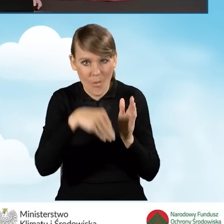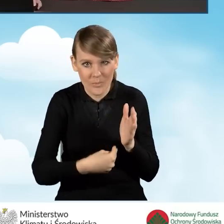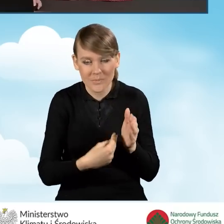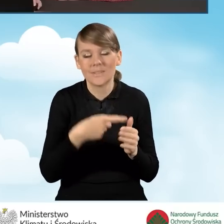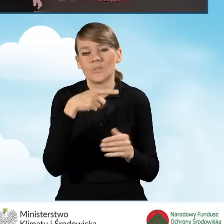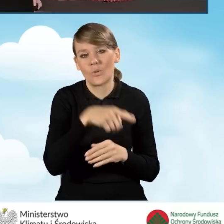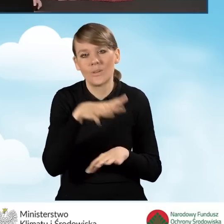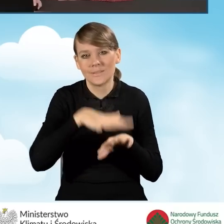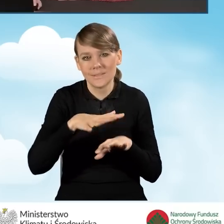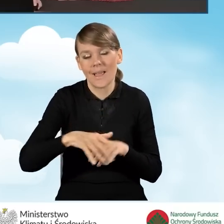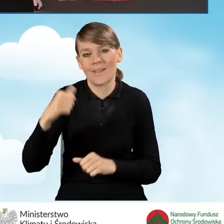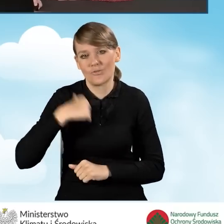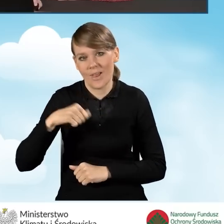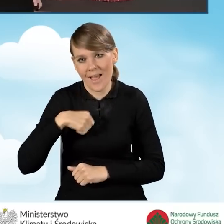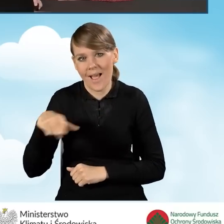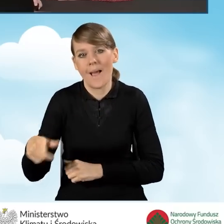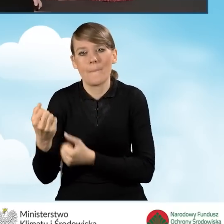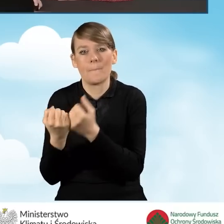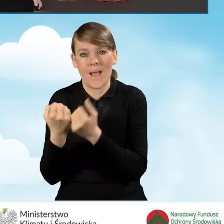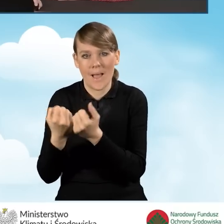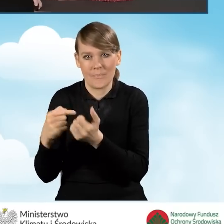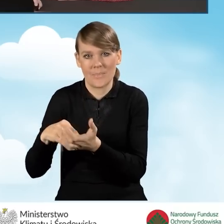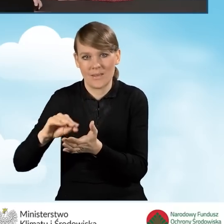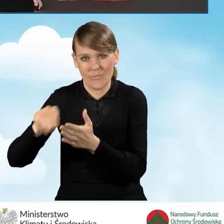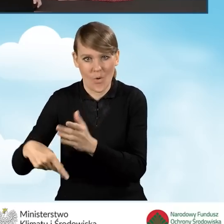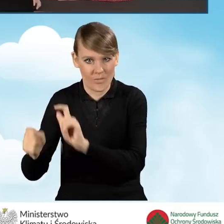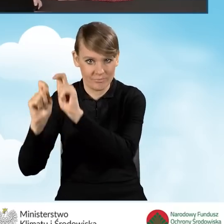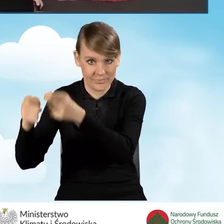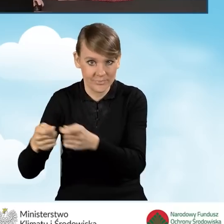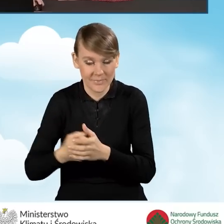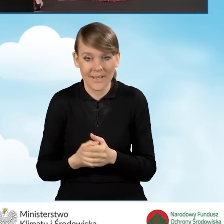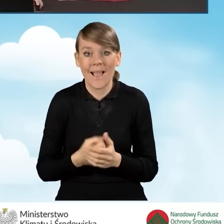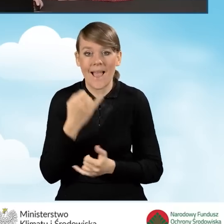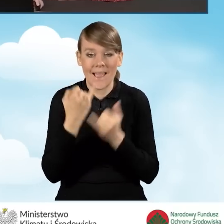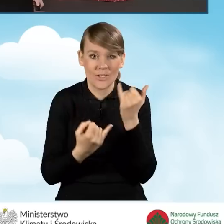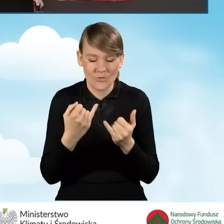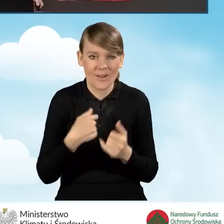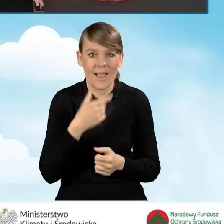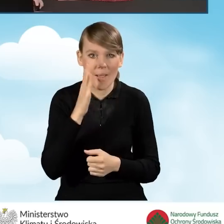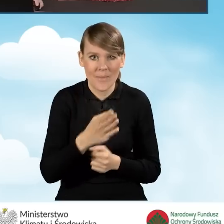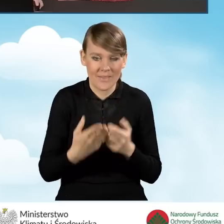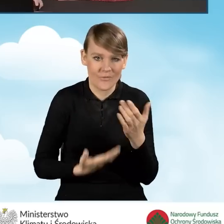System czeka na wersję podpisaną. Natomiast w sytuacji, kiedy będziemy składać wniosek elektronicznie